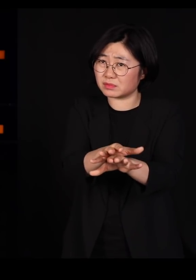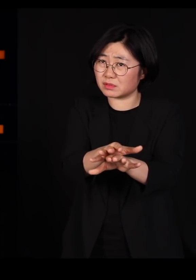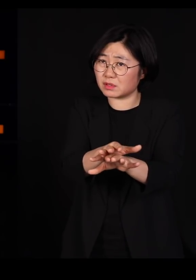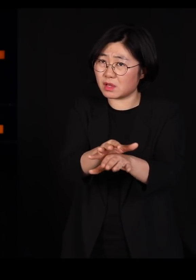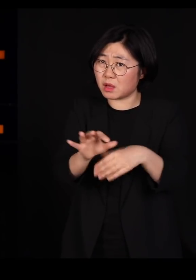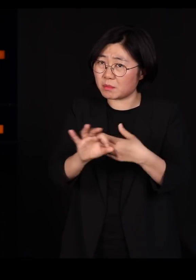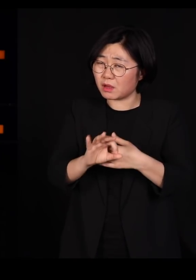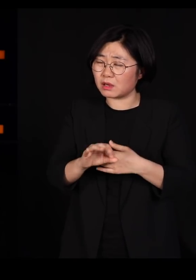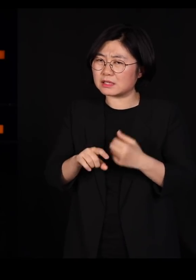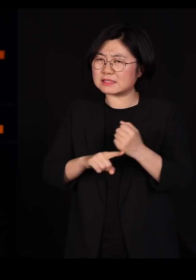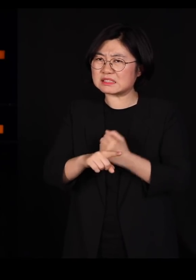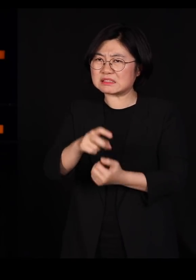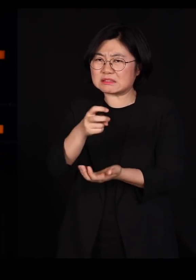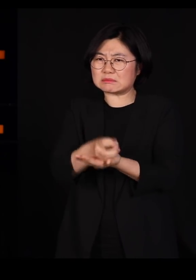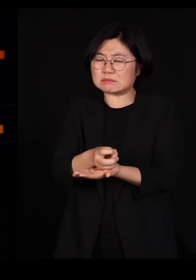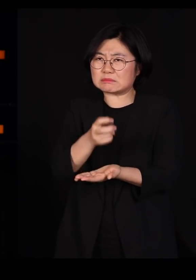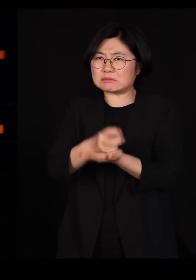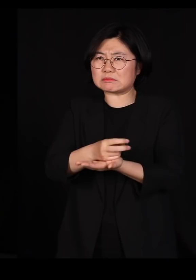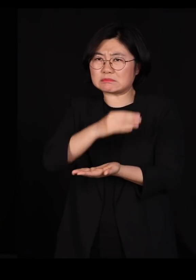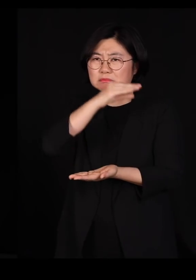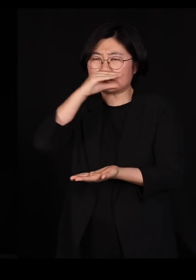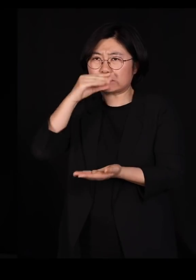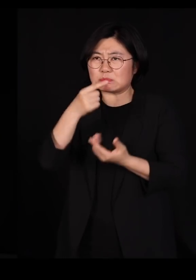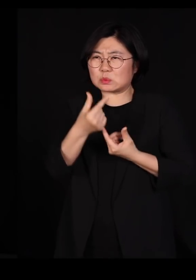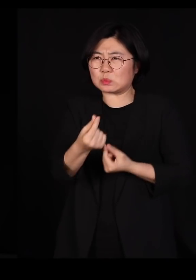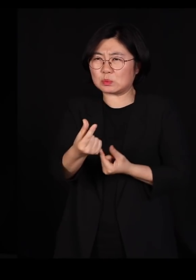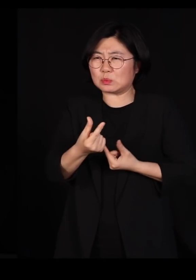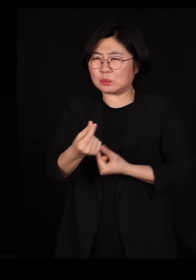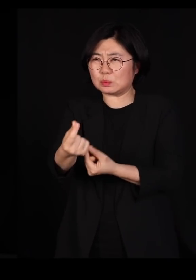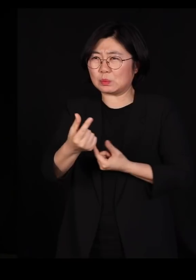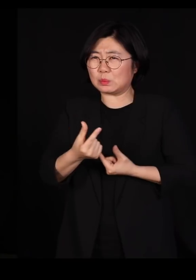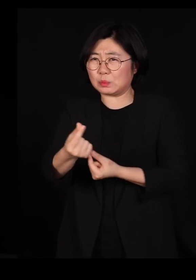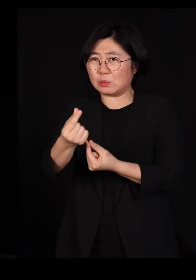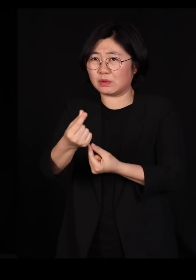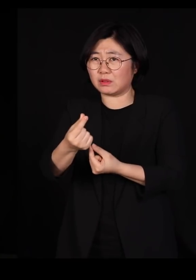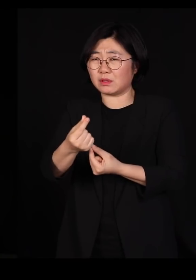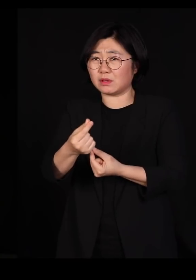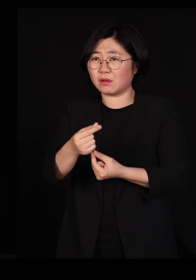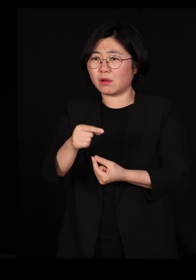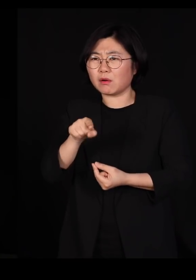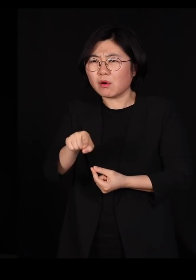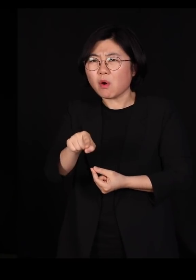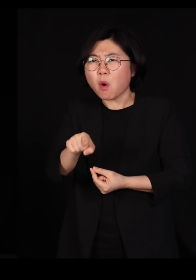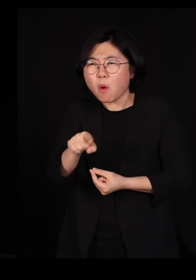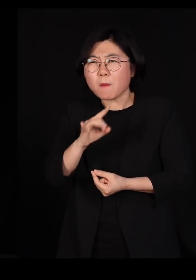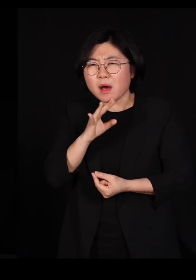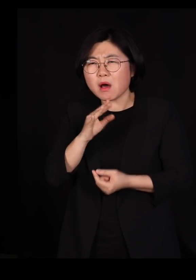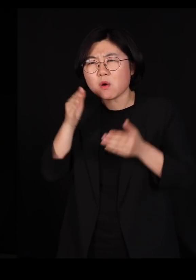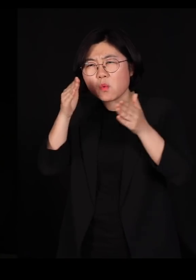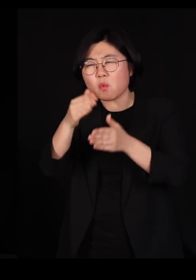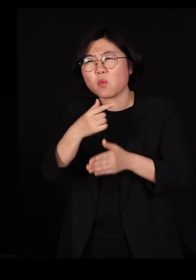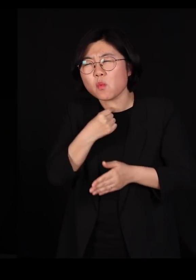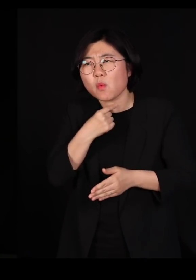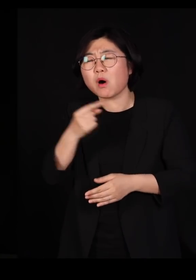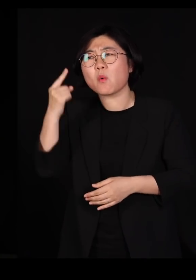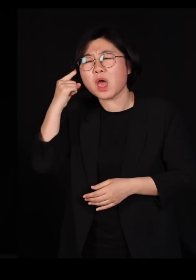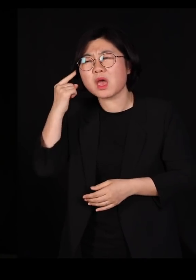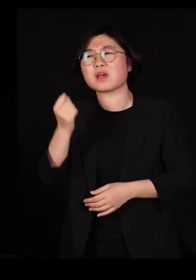일사불란함 그리고 질서정연함 이런 것만 추구하는지 참 답답합니다